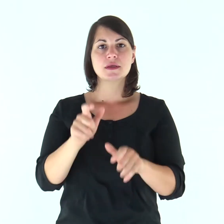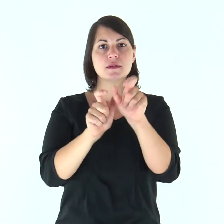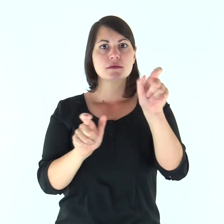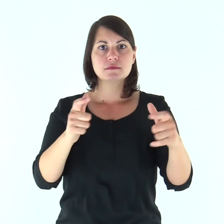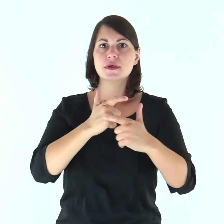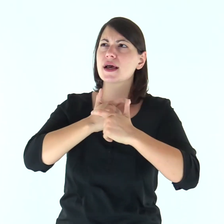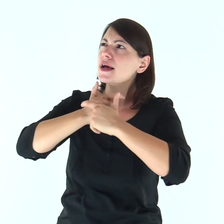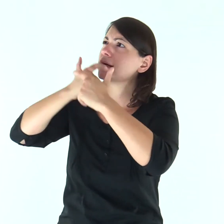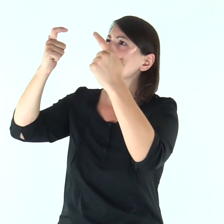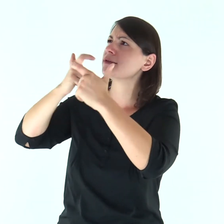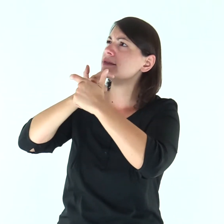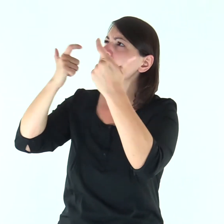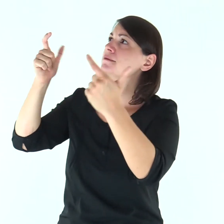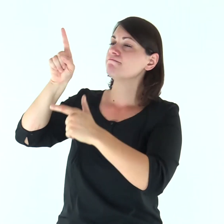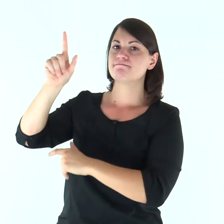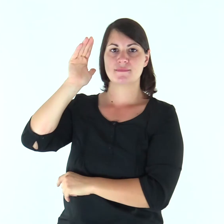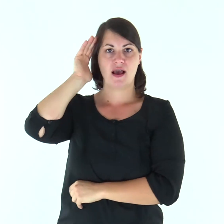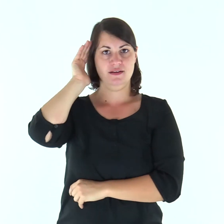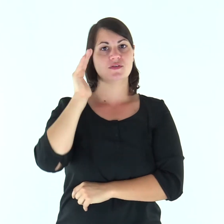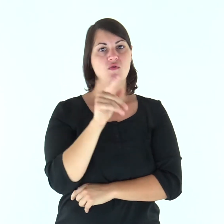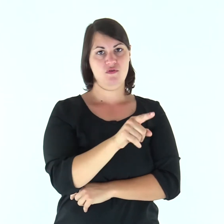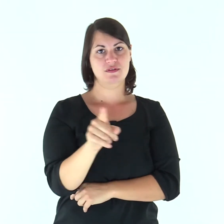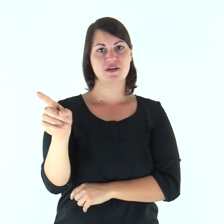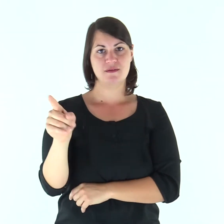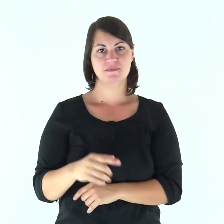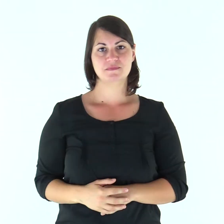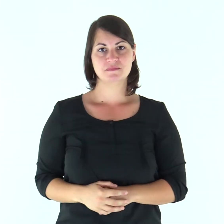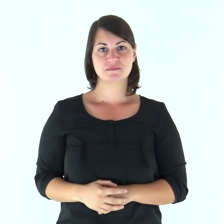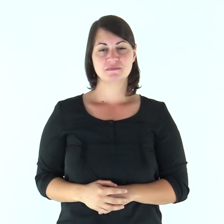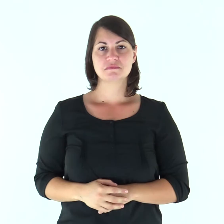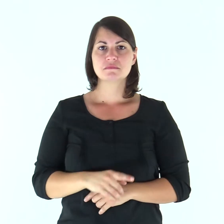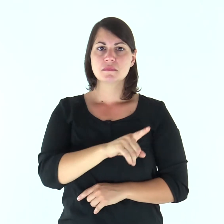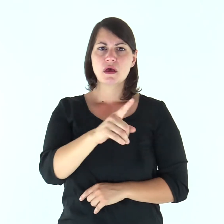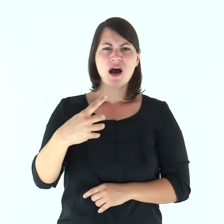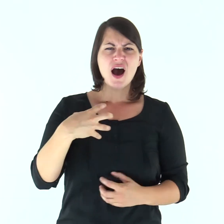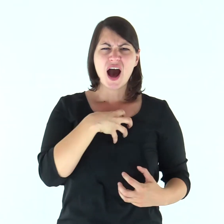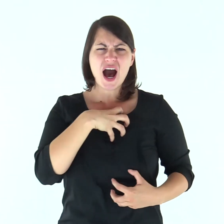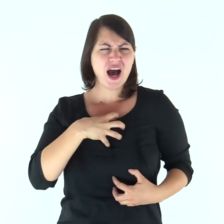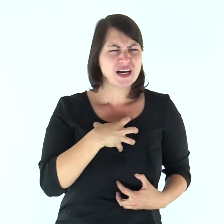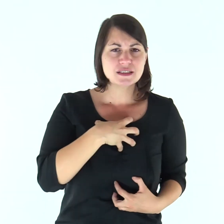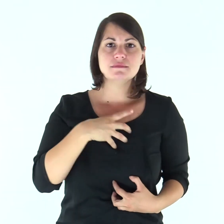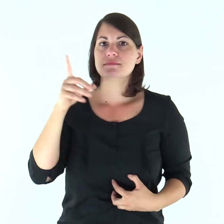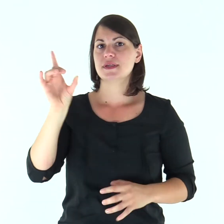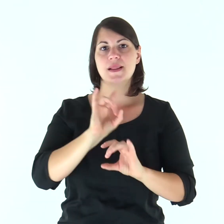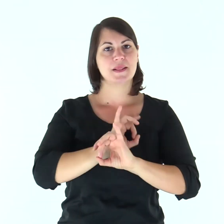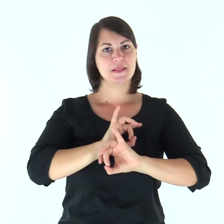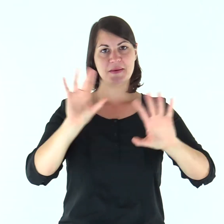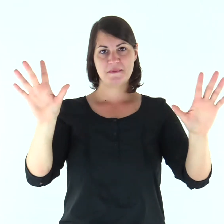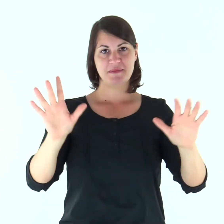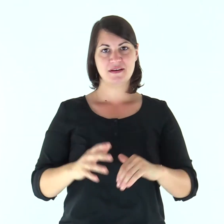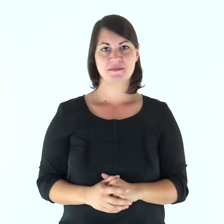Gridano e il Signore li ascolta, li libera da tutte le loro angosce.